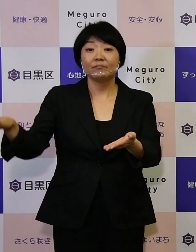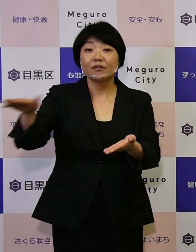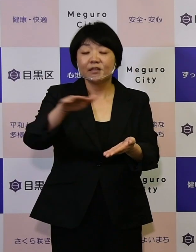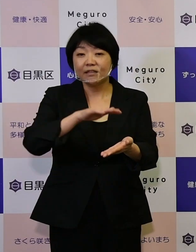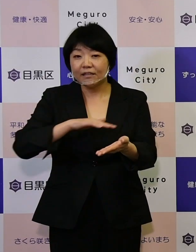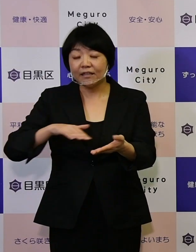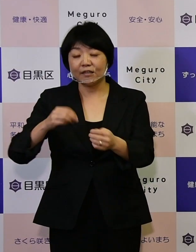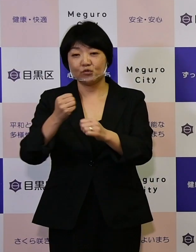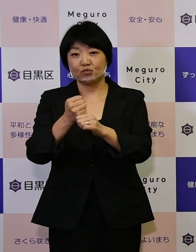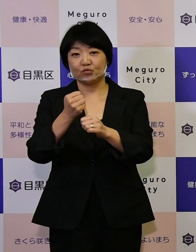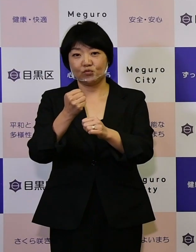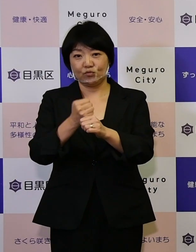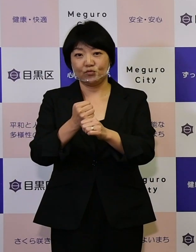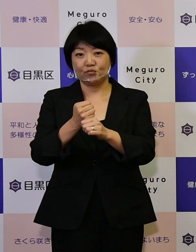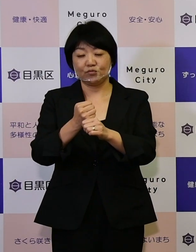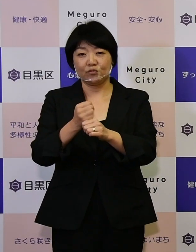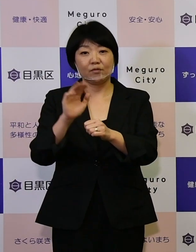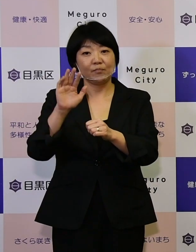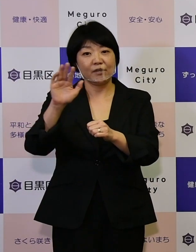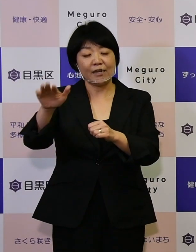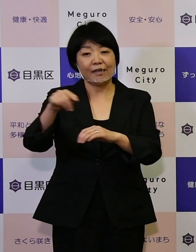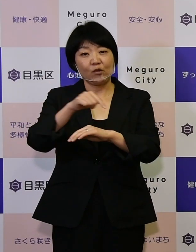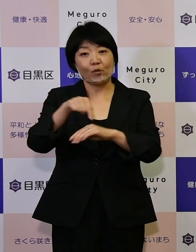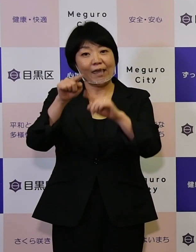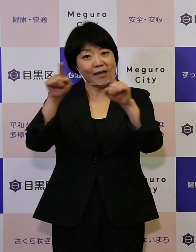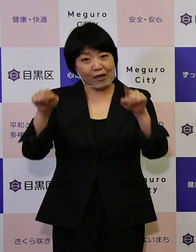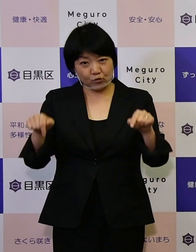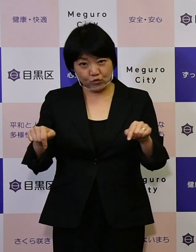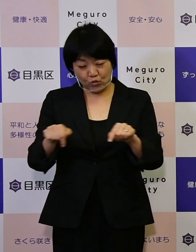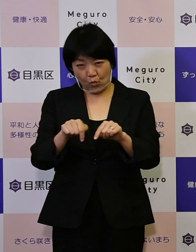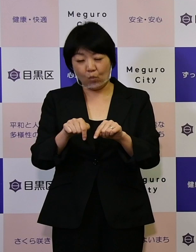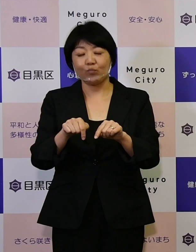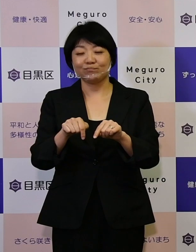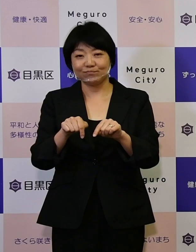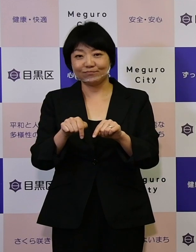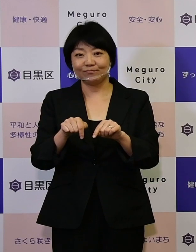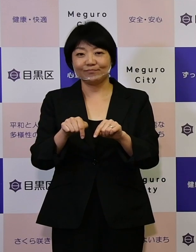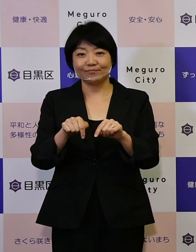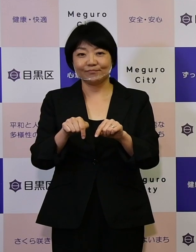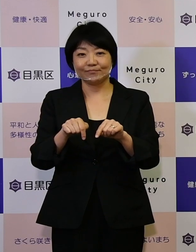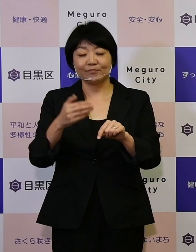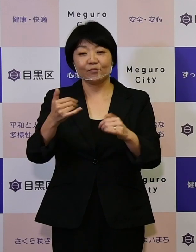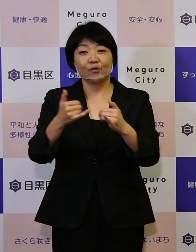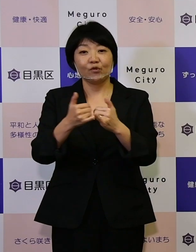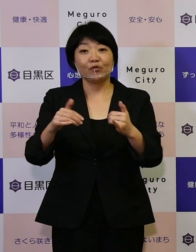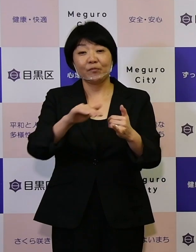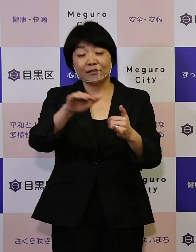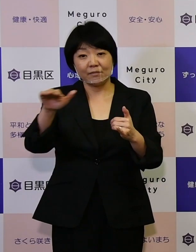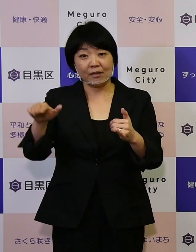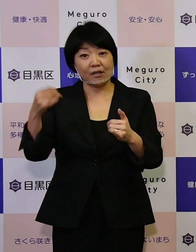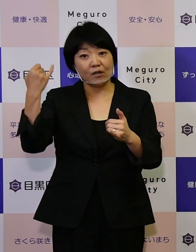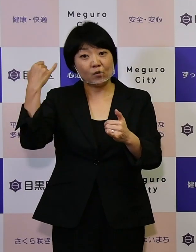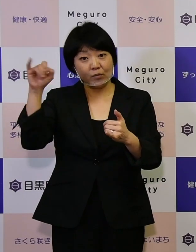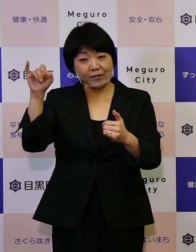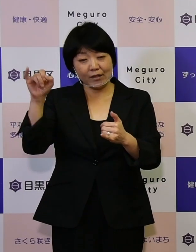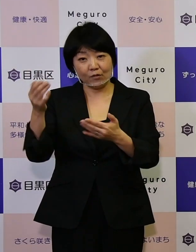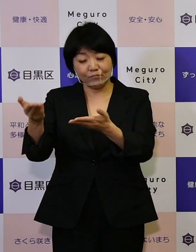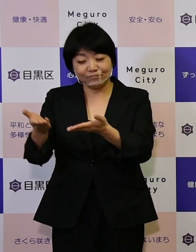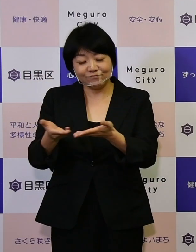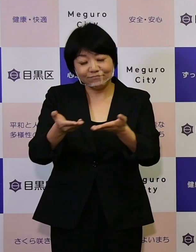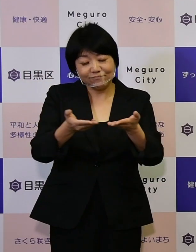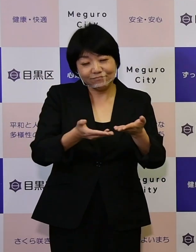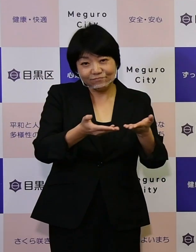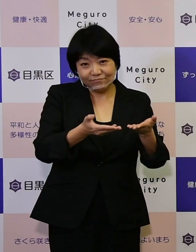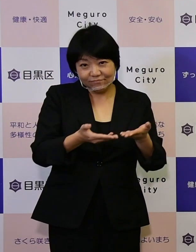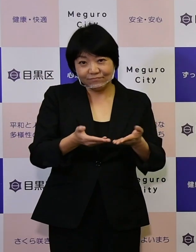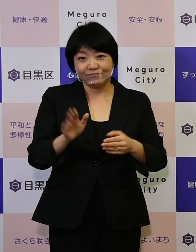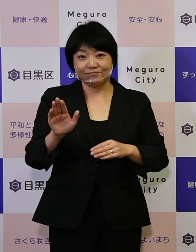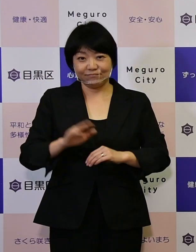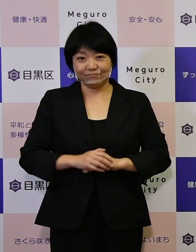つくる未来への計画書として 区民の皆さんからご意見を伺っています。